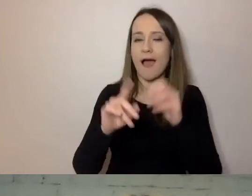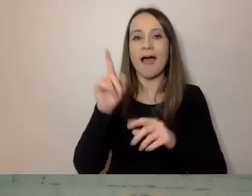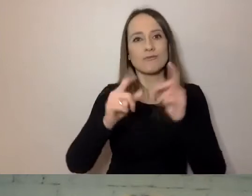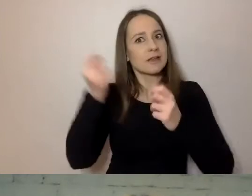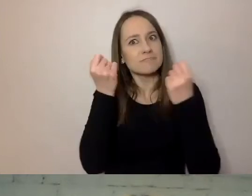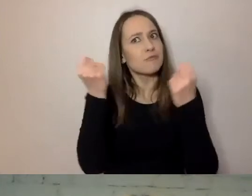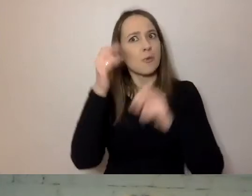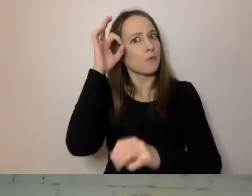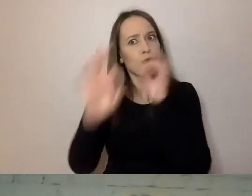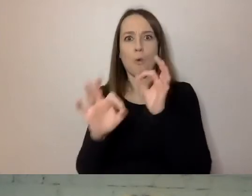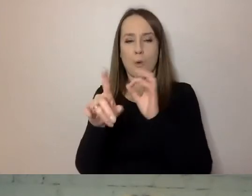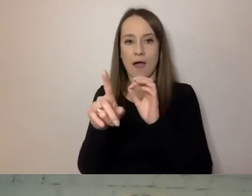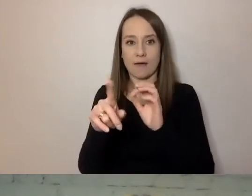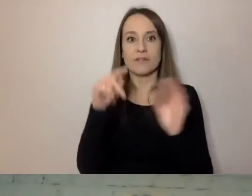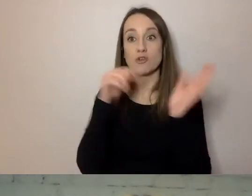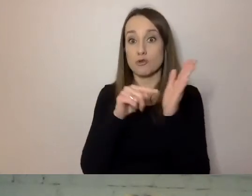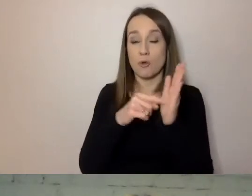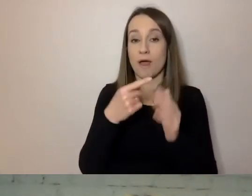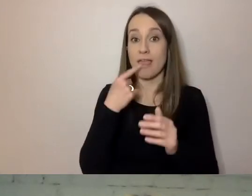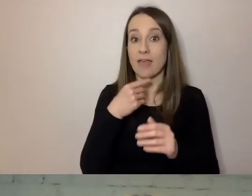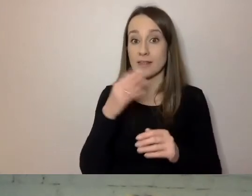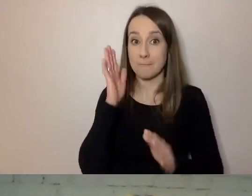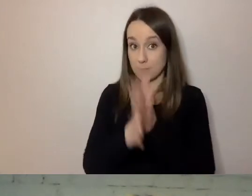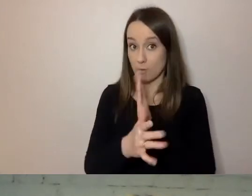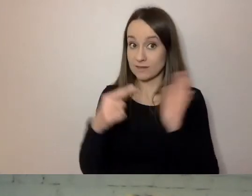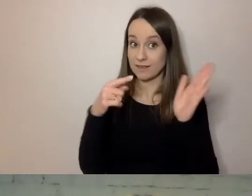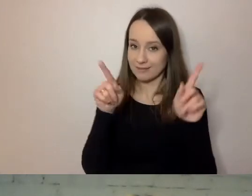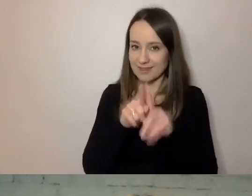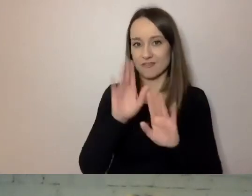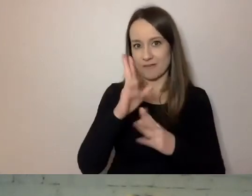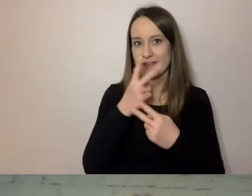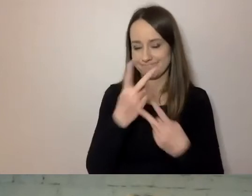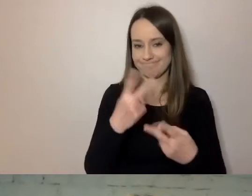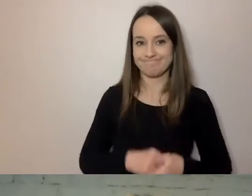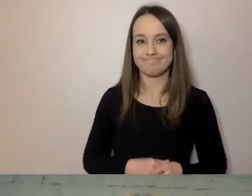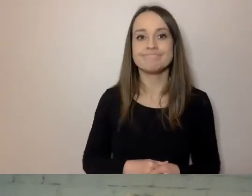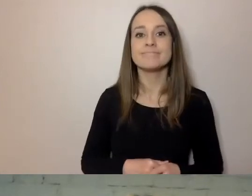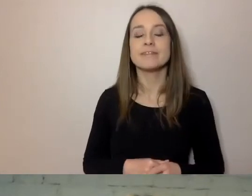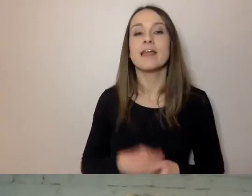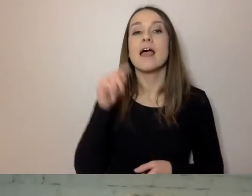To przy stosowaniu prostego języka też wyjdzie. Wreszcie - forma dokumentu.